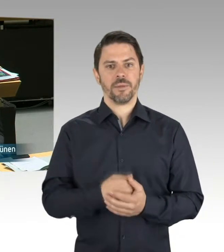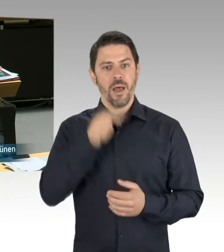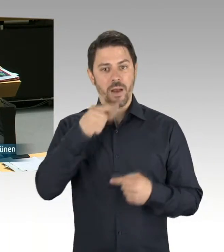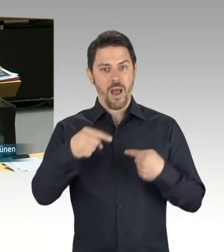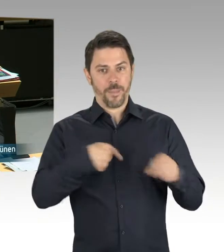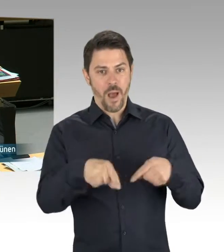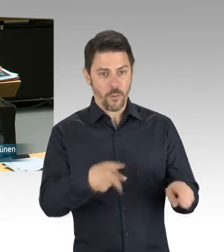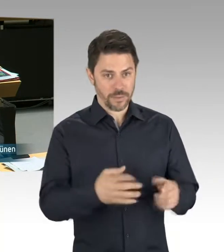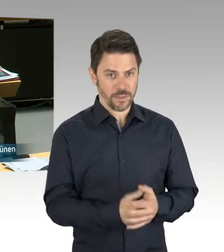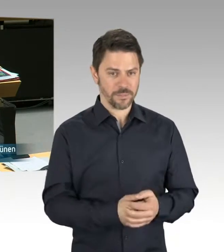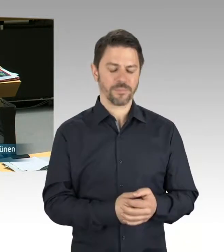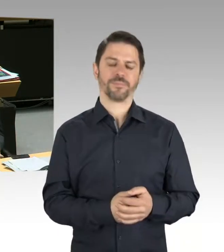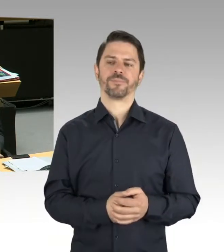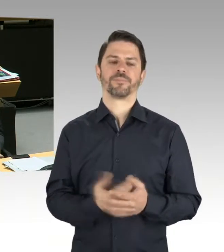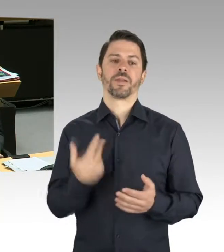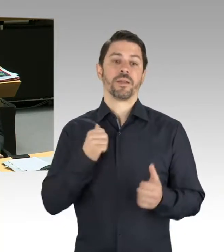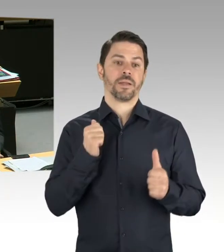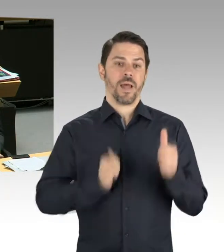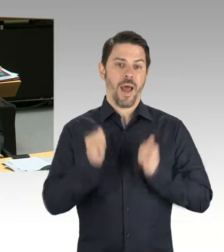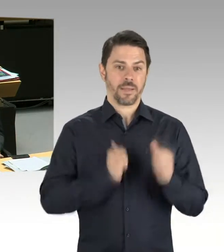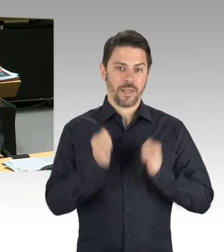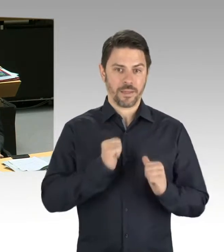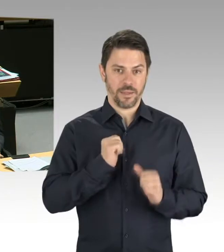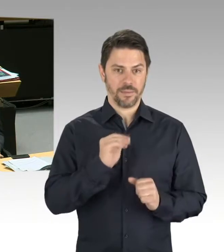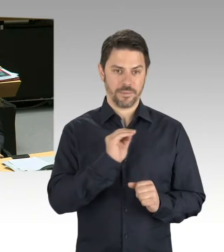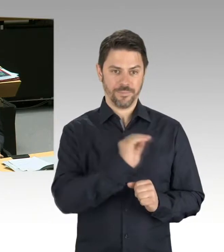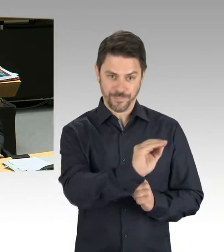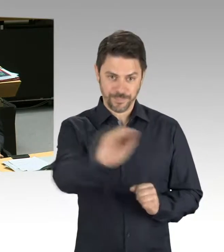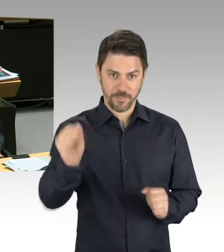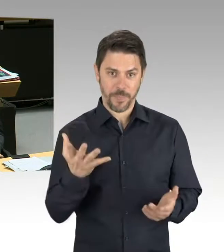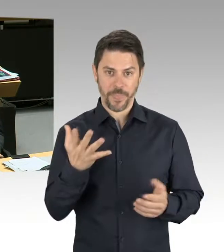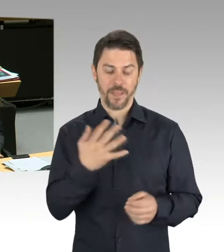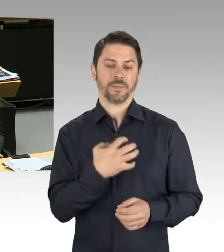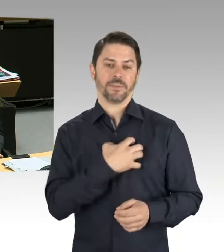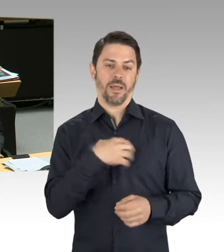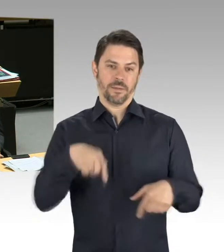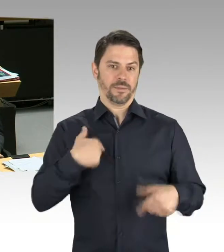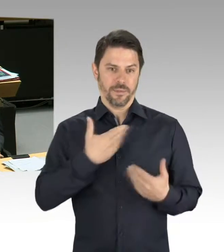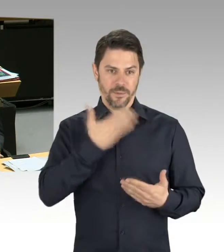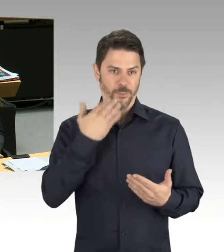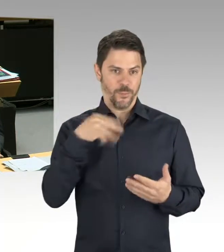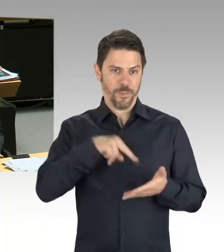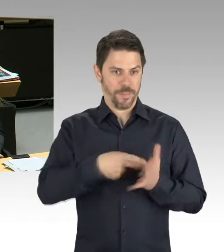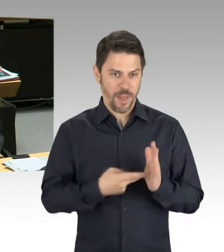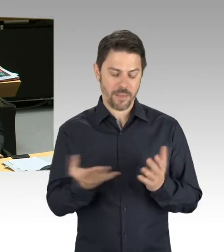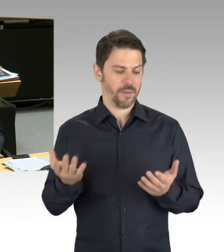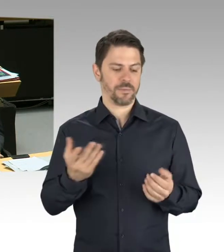und nicht schnell genug vorankommt. Der Senat versäumt es hier, wichtige Vorlagen zu entwickeln, auf den Weg zu bringen, abzustimmen und zu beschließen.